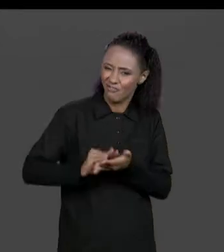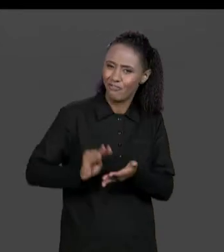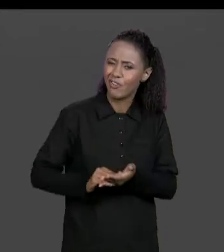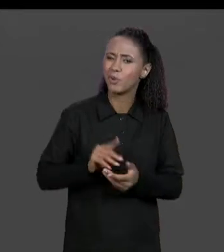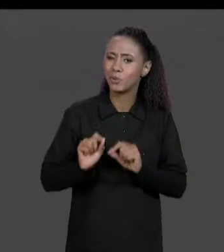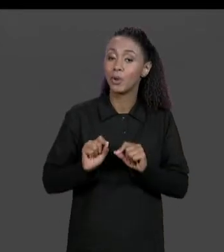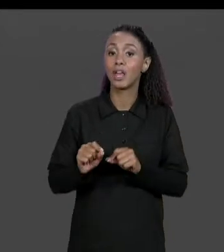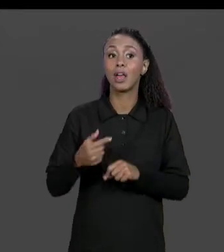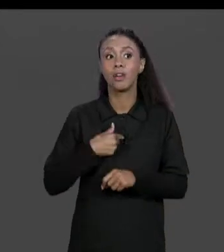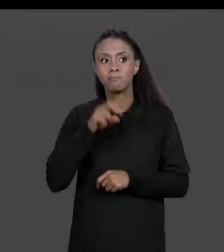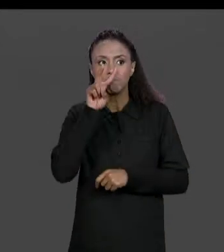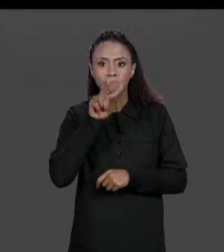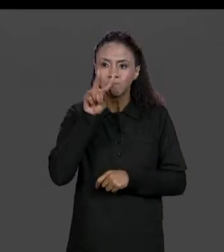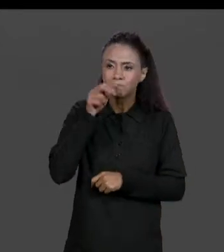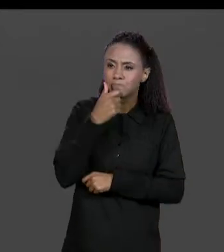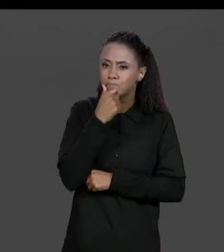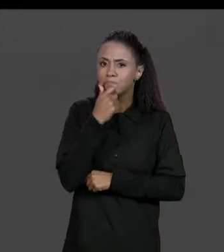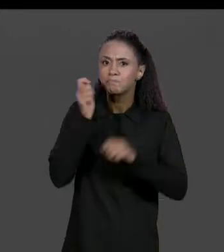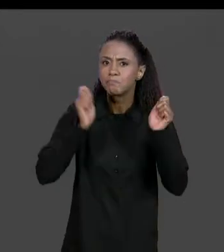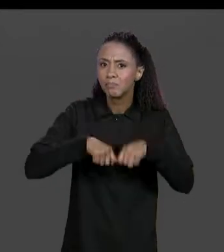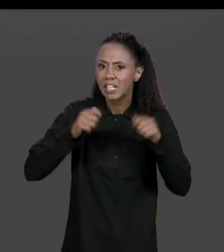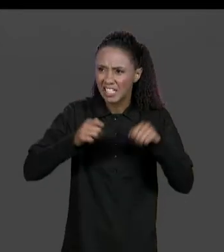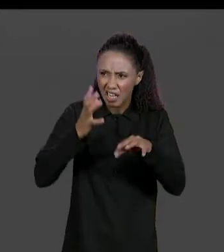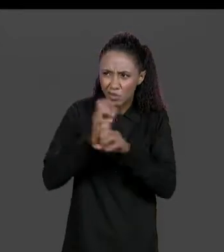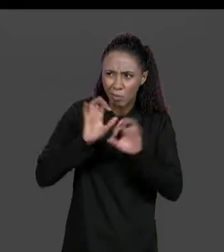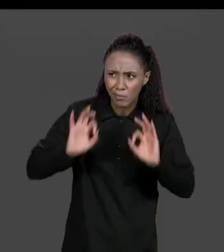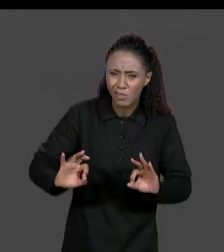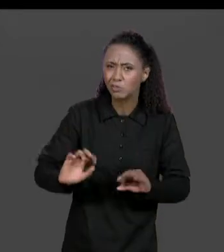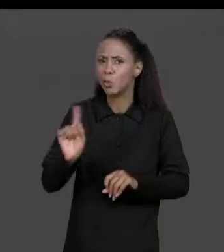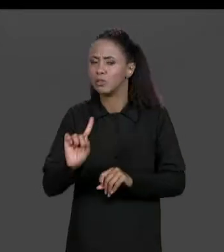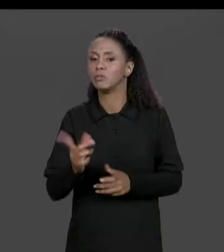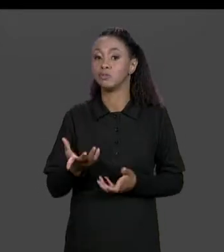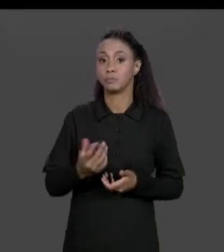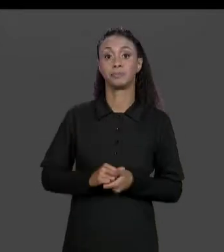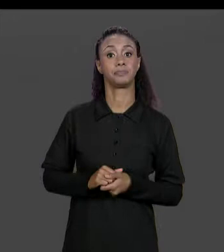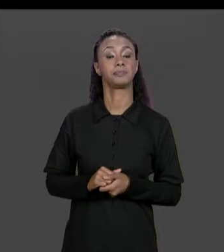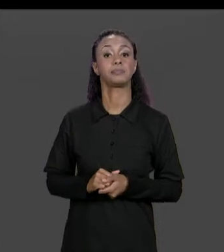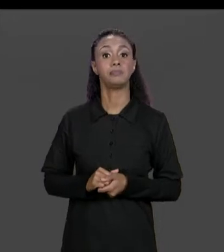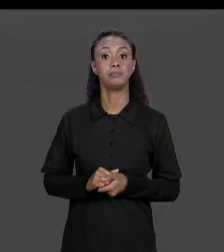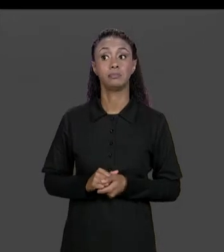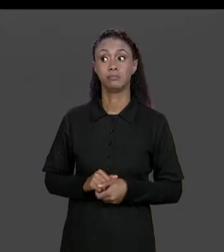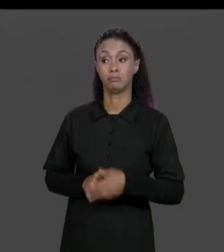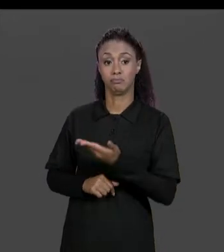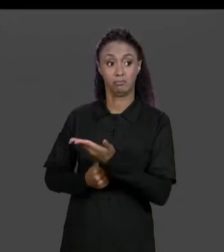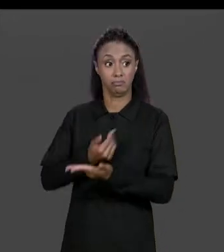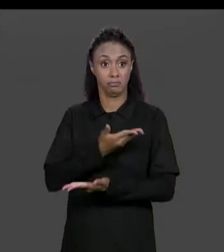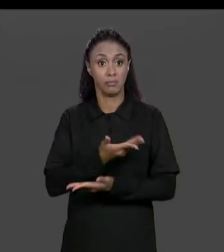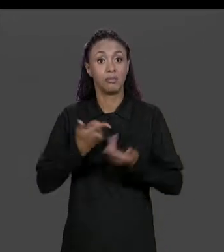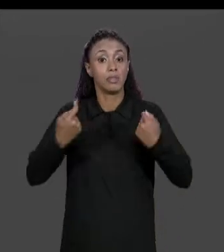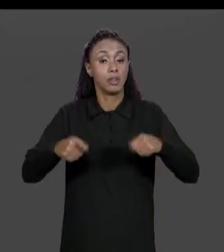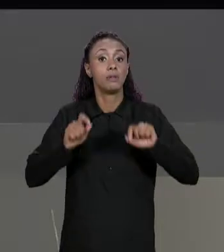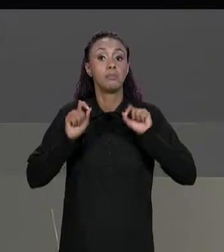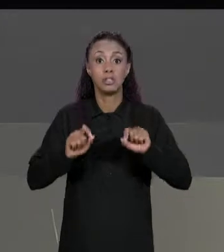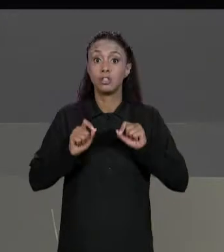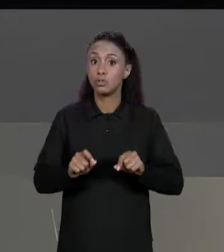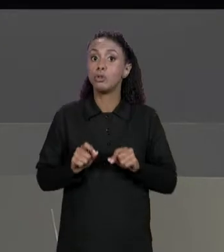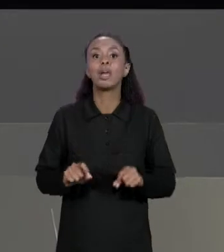SE É POSSÍVEL FAZER ESSA SOMA DE MATRIZES, AS NOSSAS MATRIZES TÊM QUE TER O MESMO NÚMERO DE LINHAS E MESMO